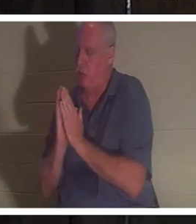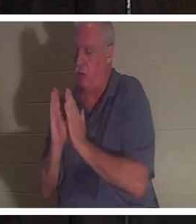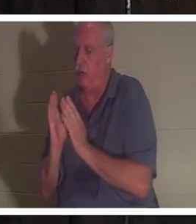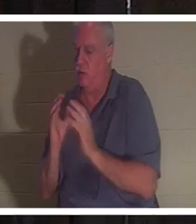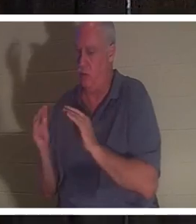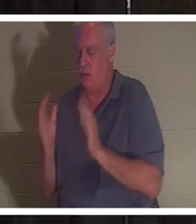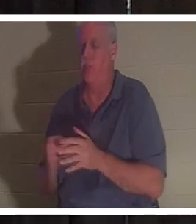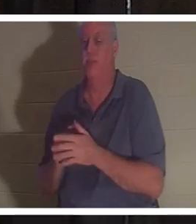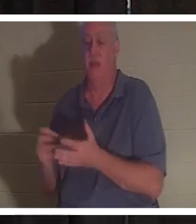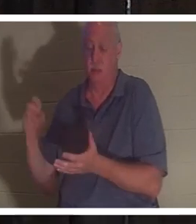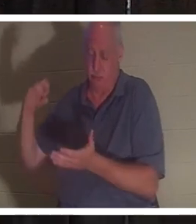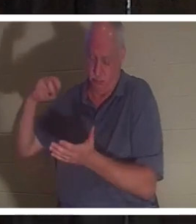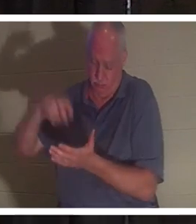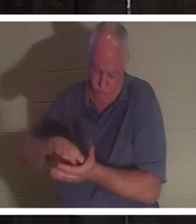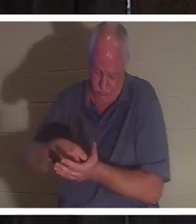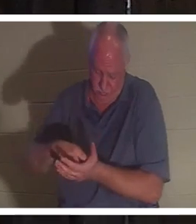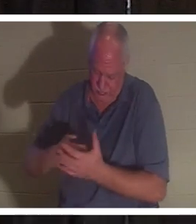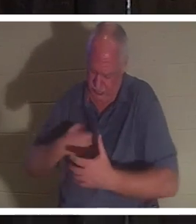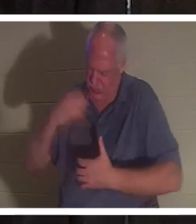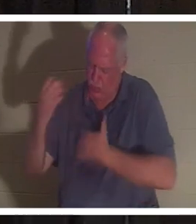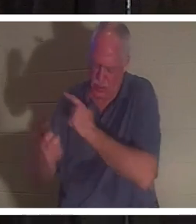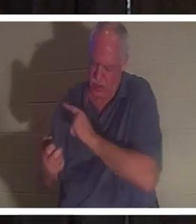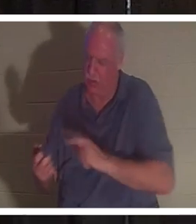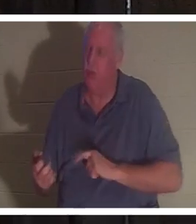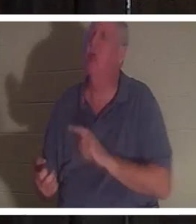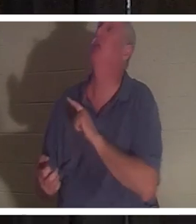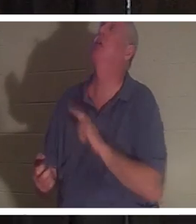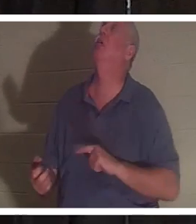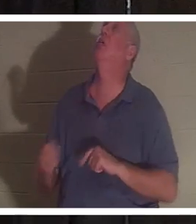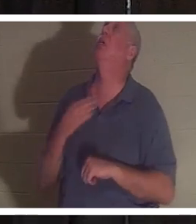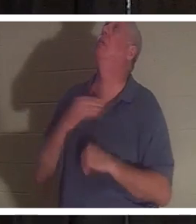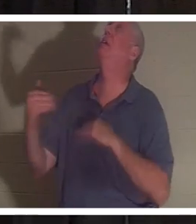घुटनों के बल बैठ गया और उसने प्रभु को पुकारा। उसने कहा: "भगवान, कृपया उसे वापस भेज दें, मैं इसके बिना नहीं रह सकता